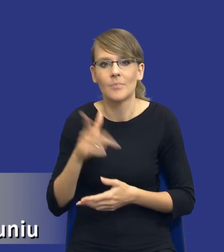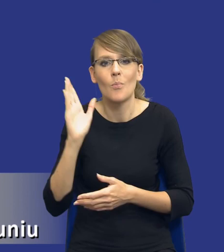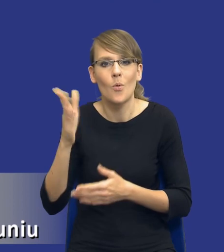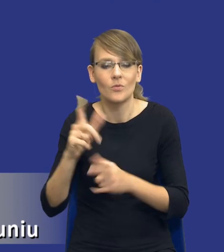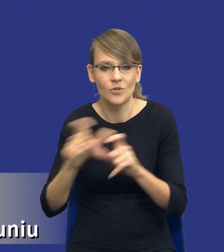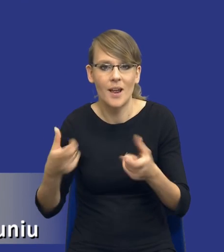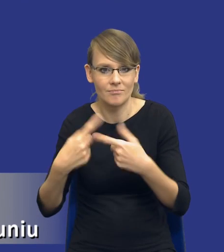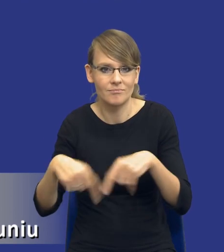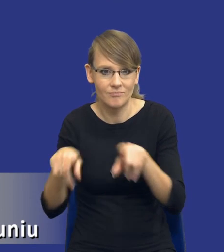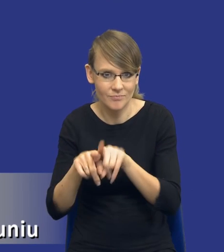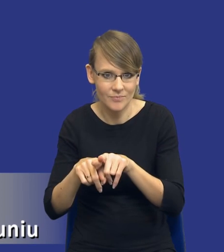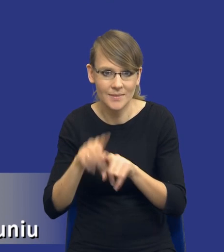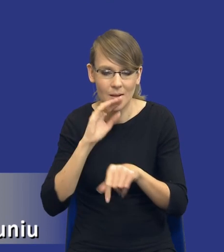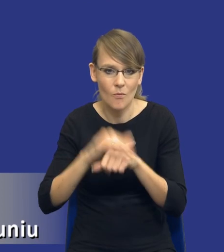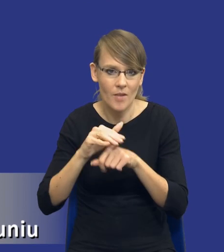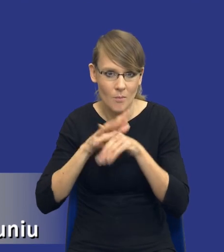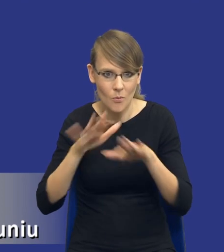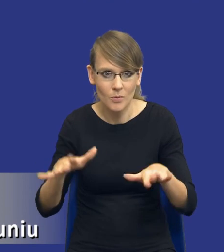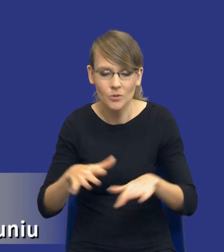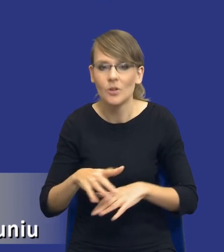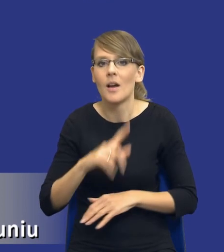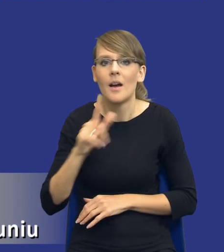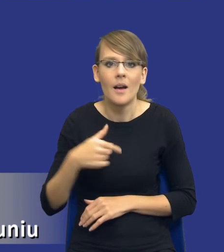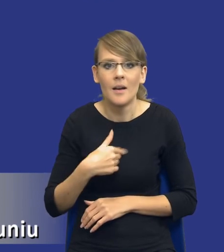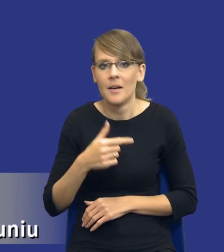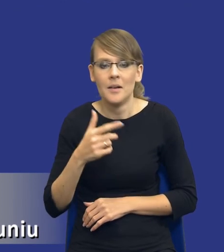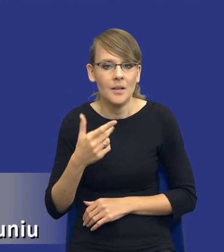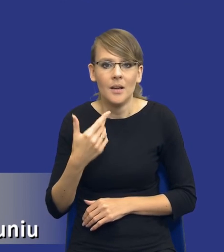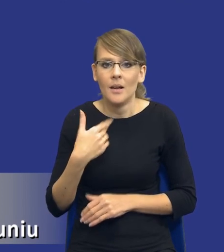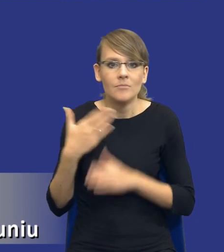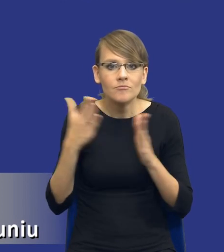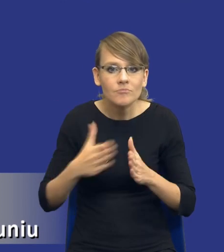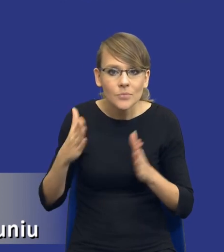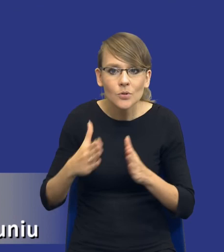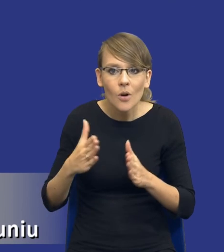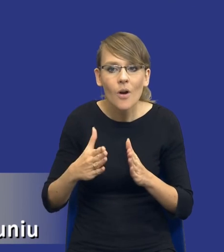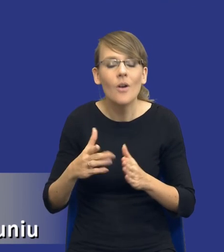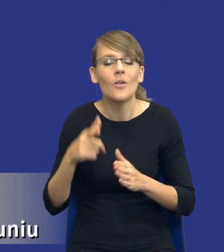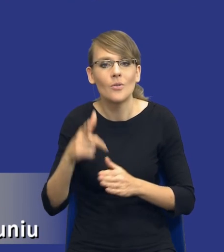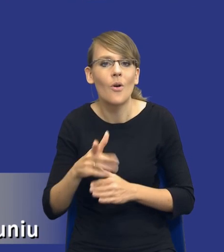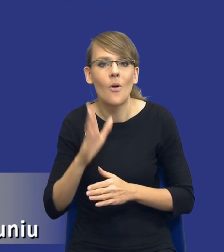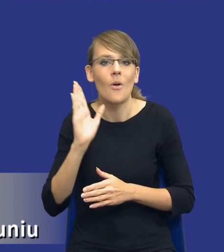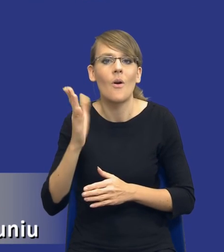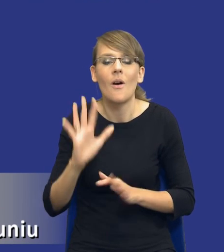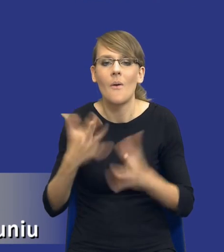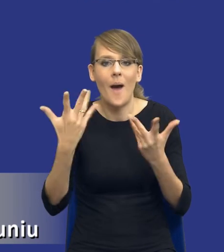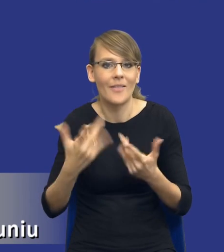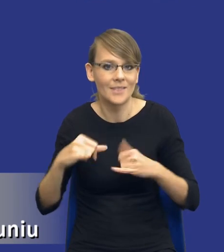udzielenie zamówienia publicznego. Będziemy w stanie lepiej zarządzać samym postępowaniem,